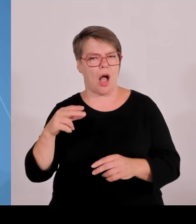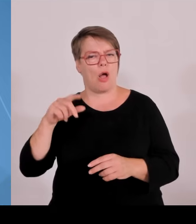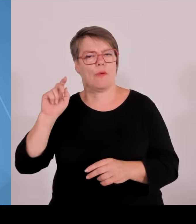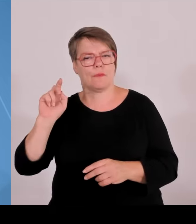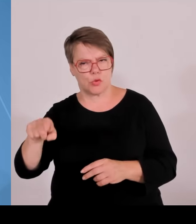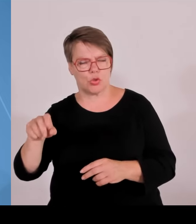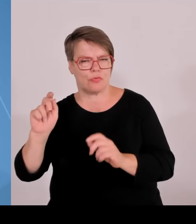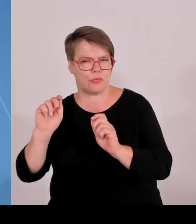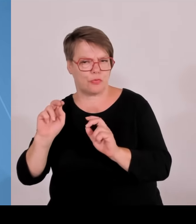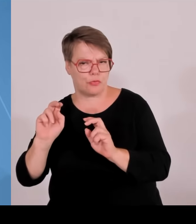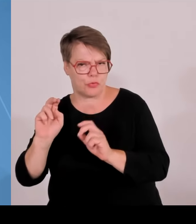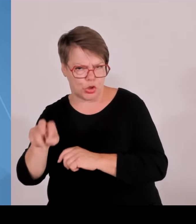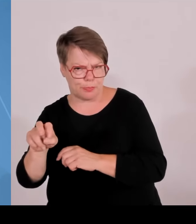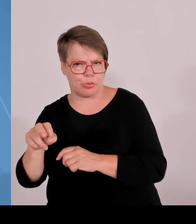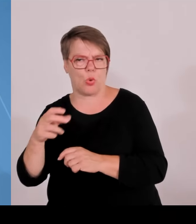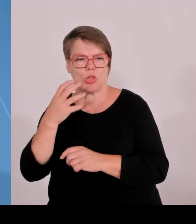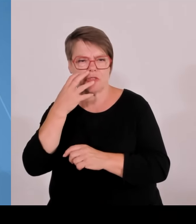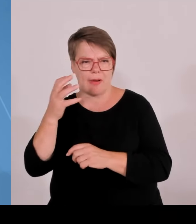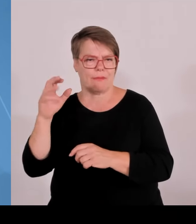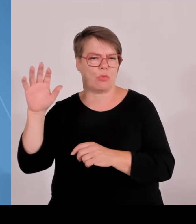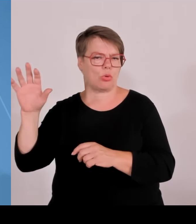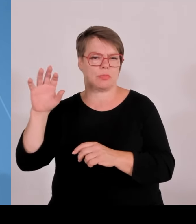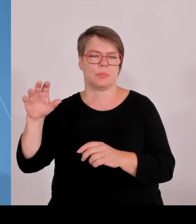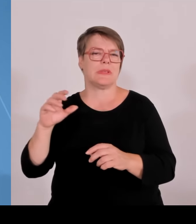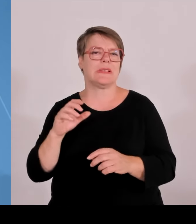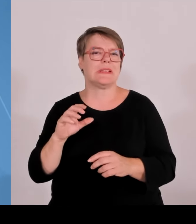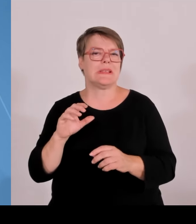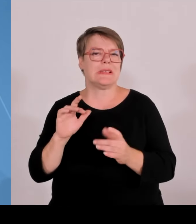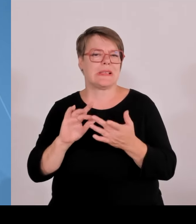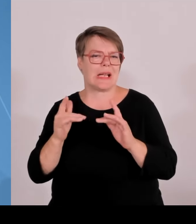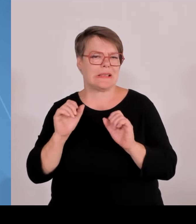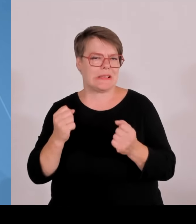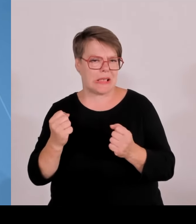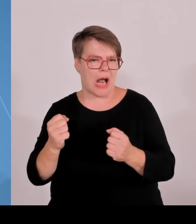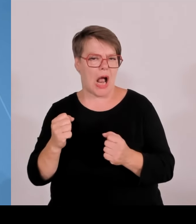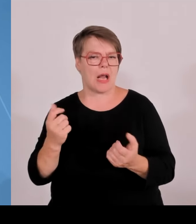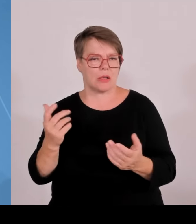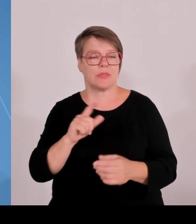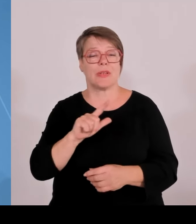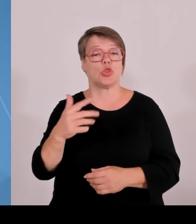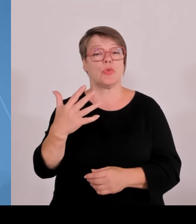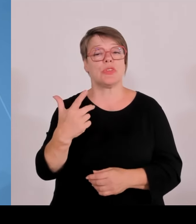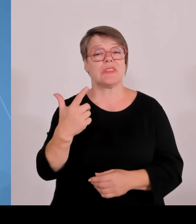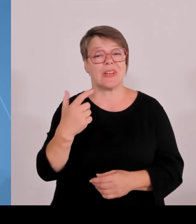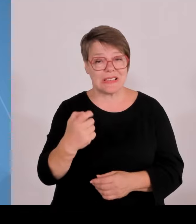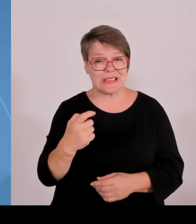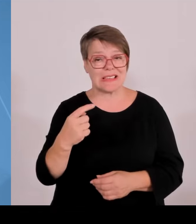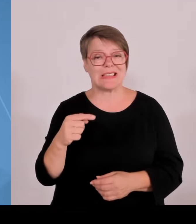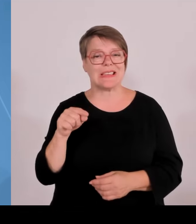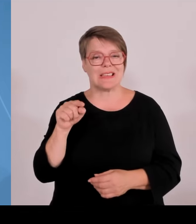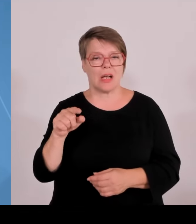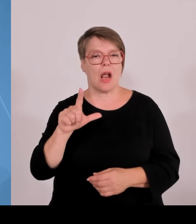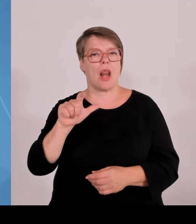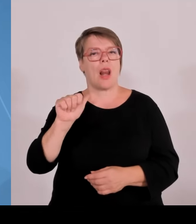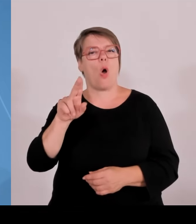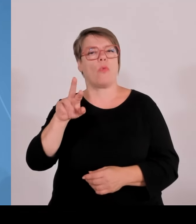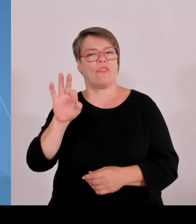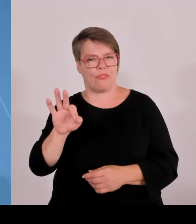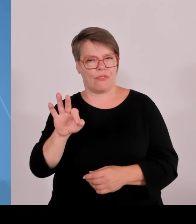Was sehen wir daran, meine Damen und Herren Wir bringen erstens Technologietransfer in die Fläche. Wir bringen zweitens wissenschaftliche Erkenntnis zu den